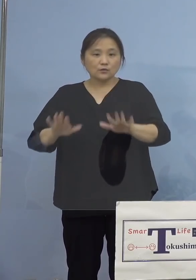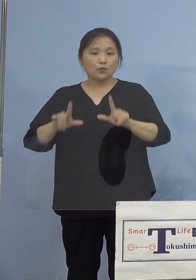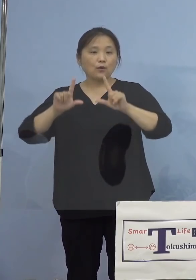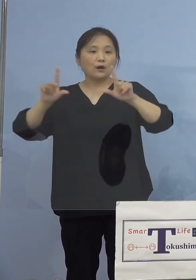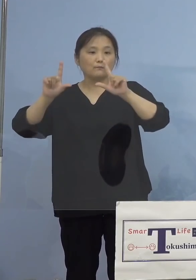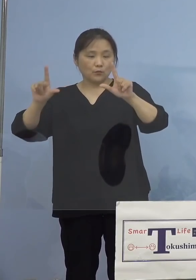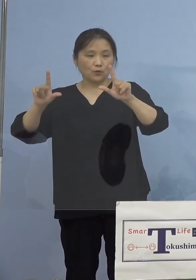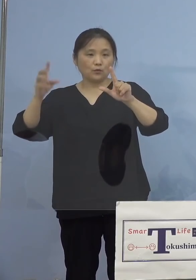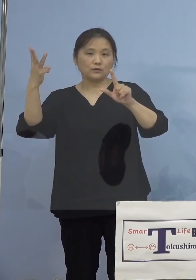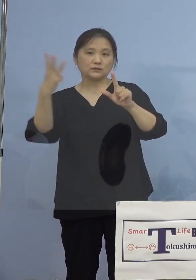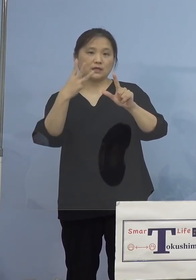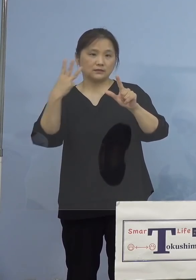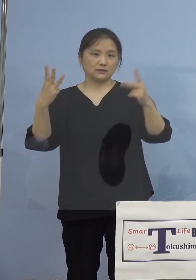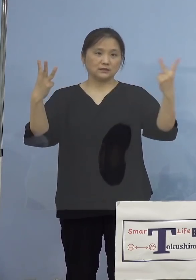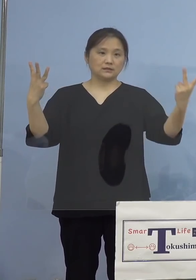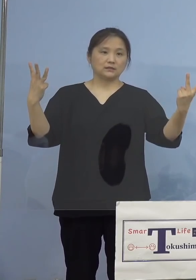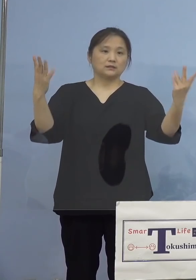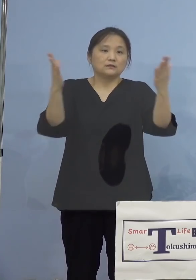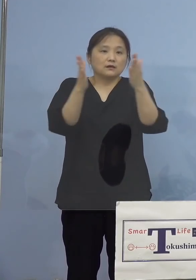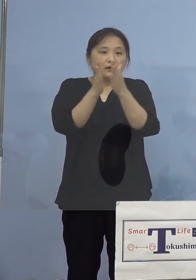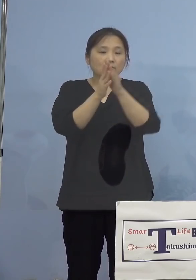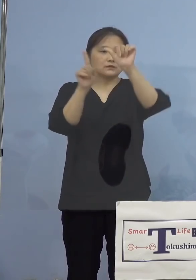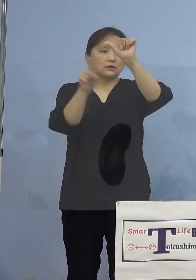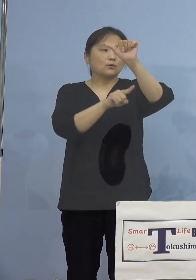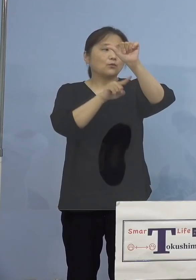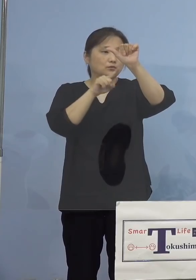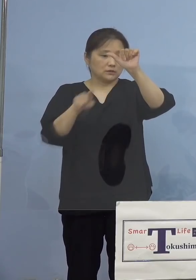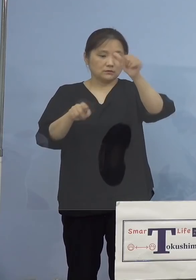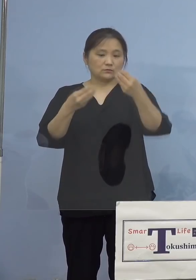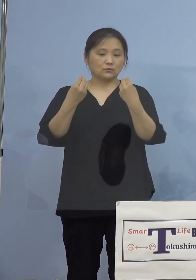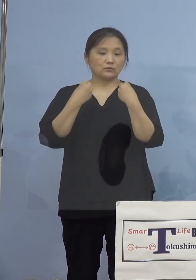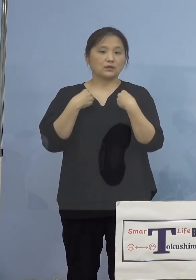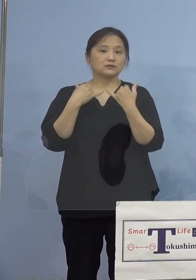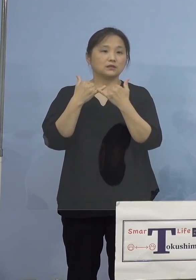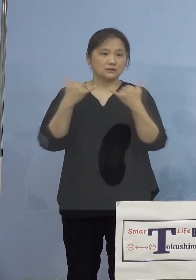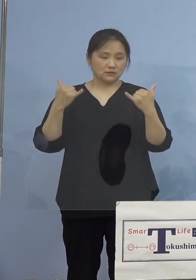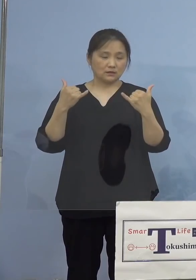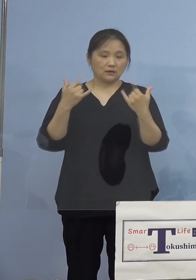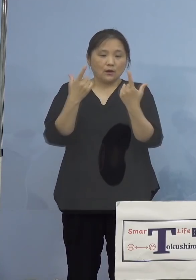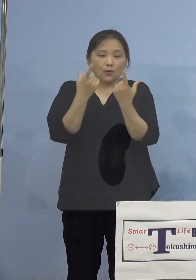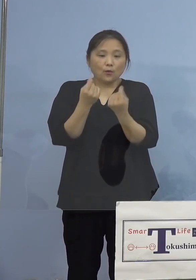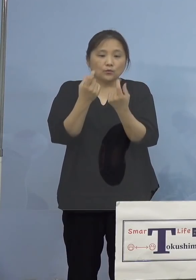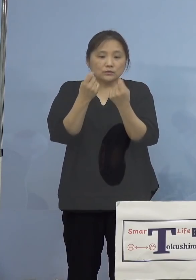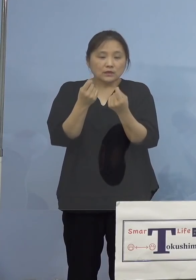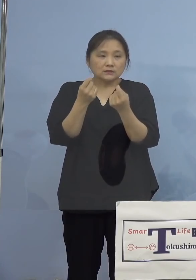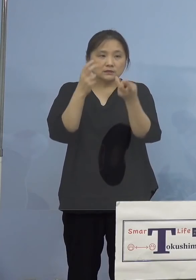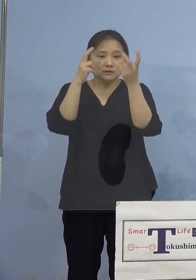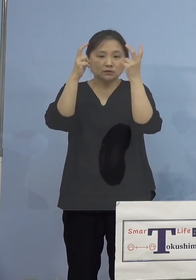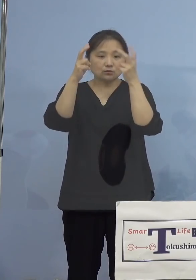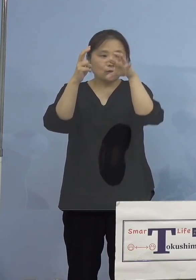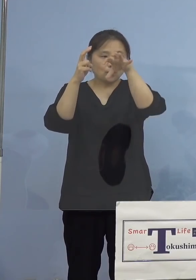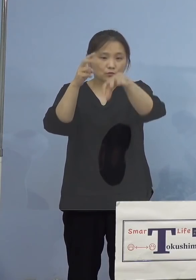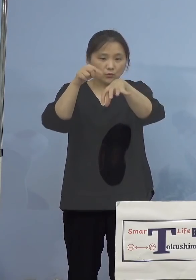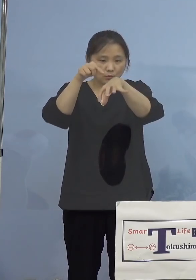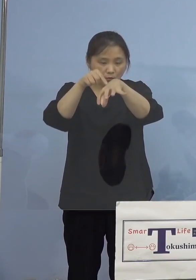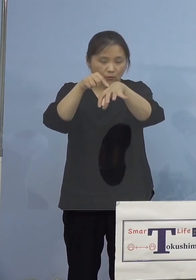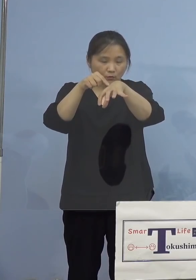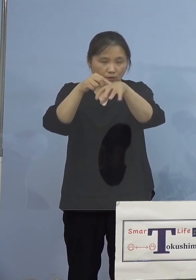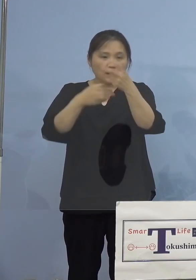3名を合わせた計5名の感染者が 1つの事業所から確認され、二次感染